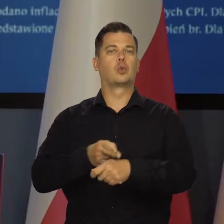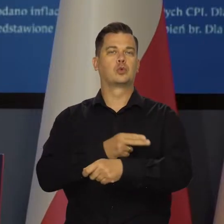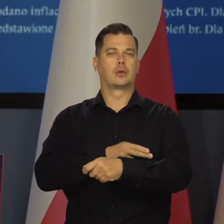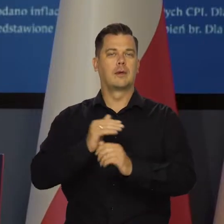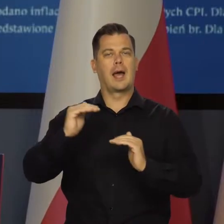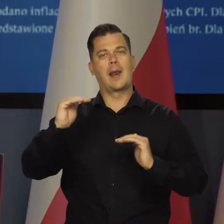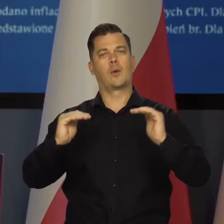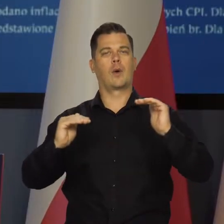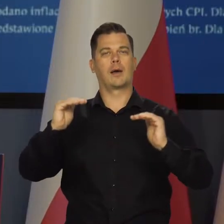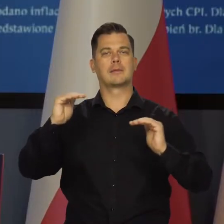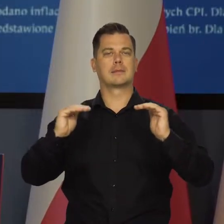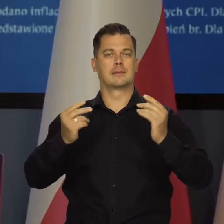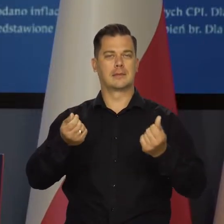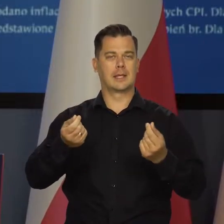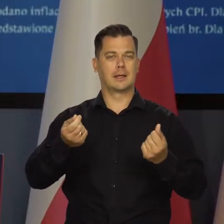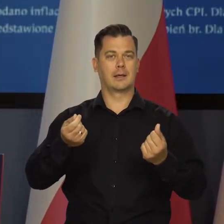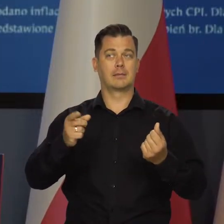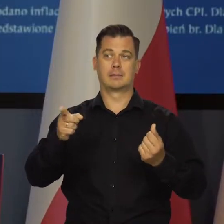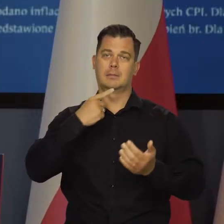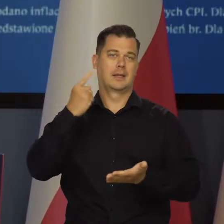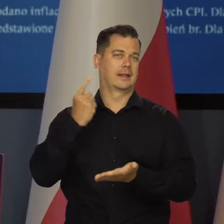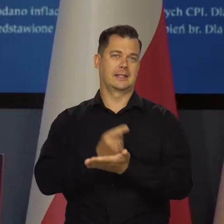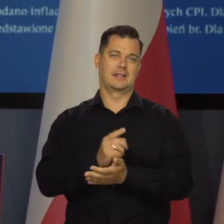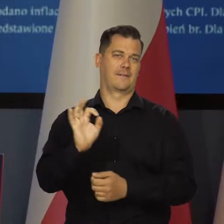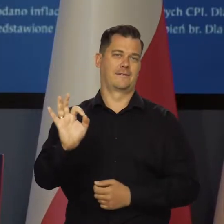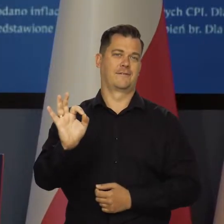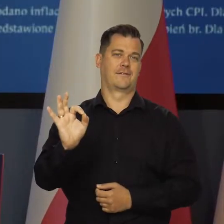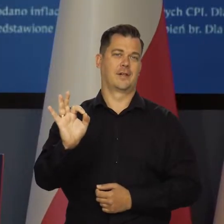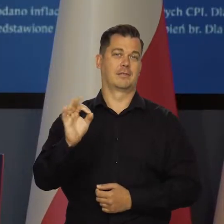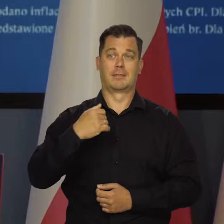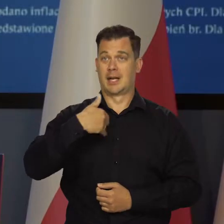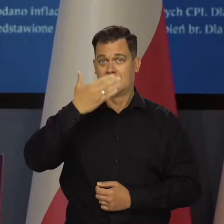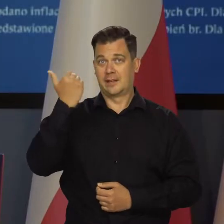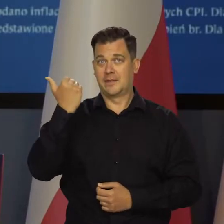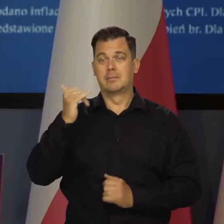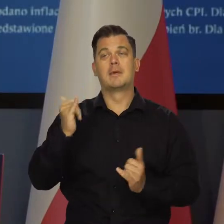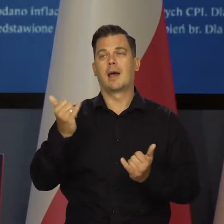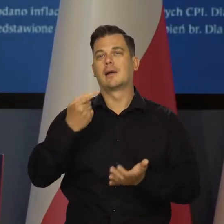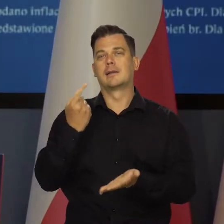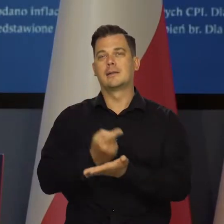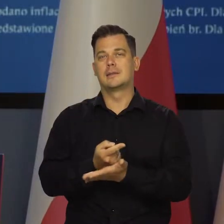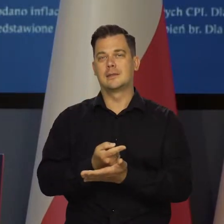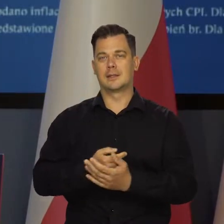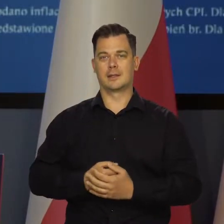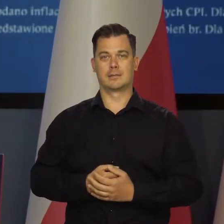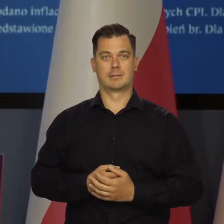Urząd Regulacji podejmie tutaj decyzję Nie mam pojęcia jakie.